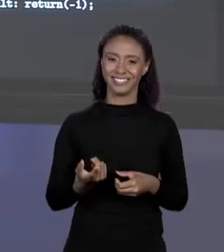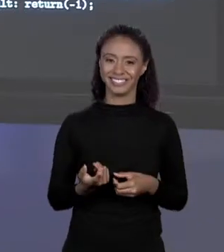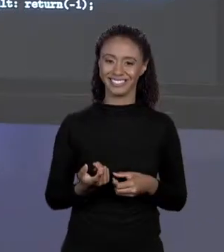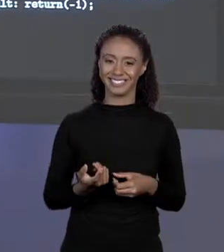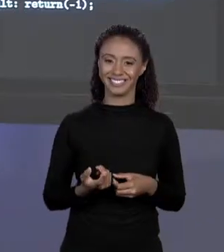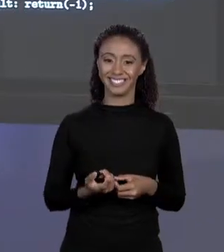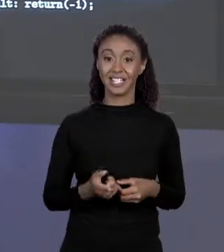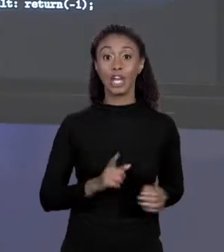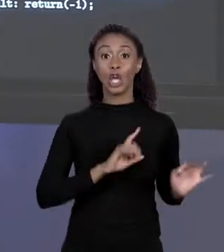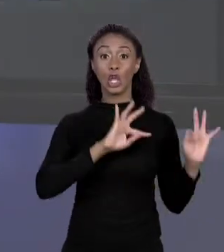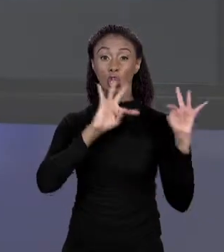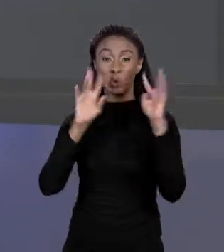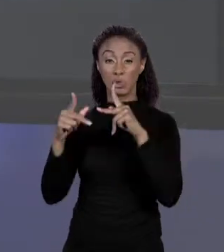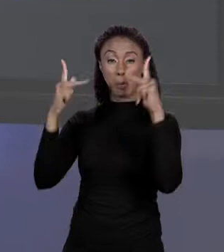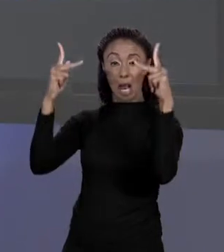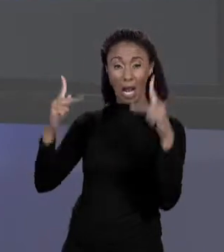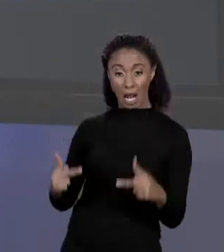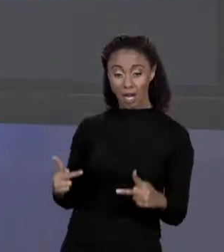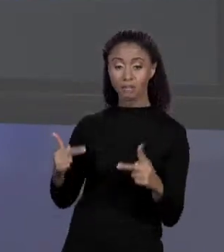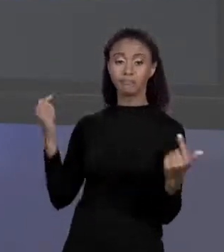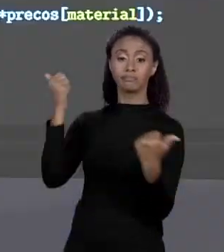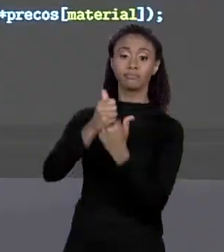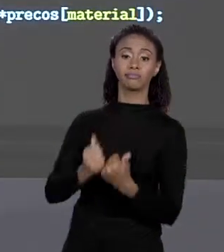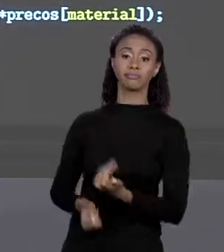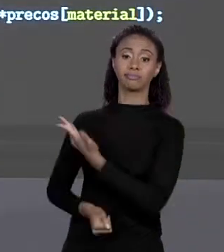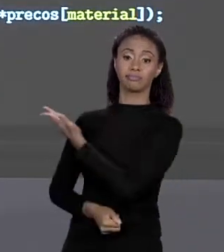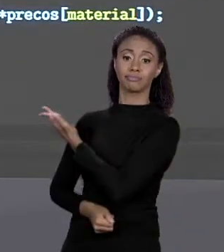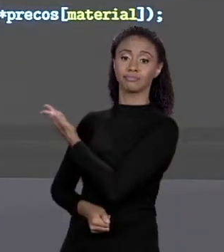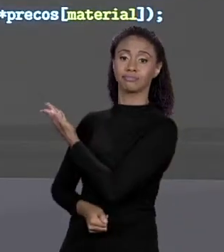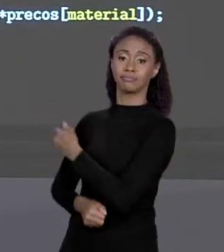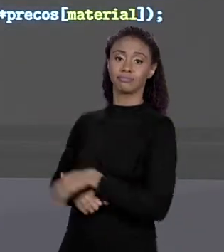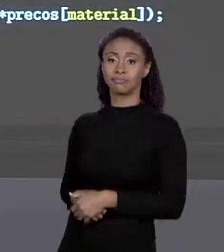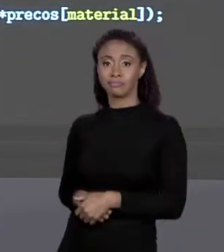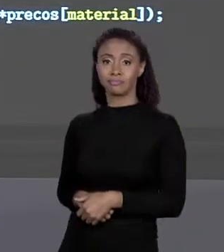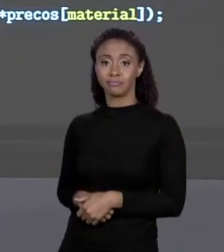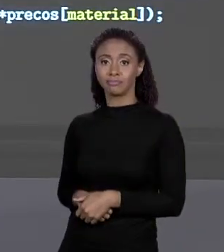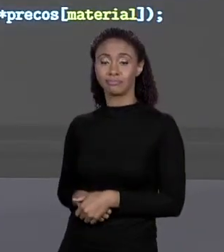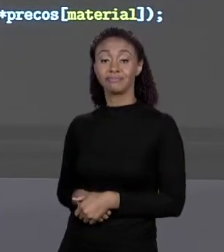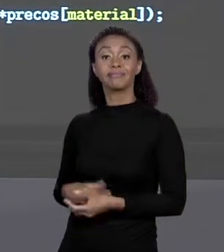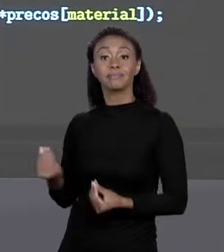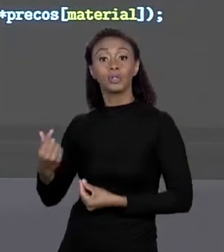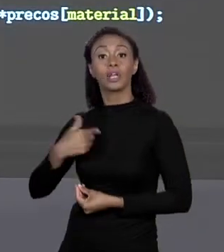"SWITCH" É ESSA LINHA; PORQUE EU TOMEI O CUIDADO DE "CASAR"